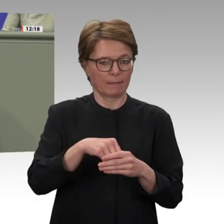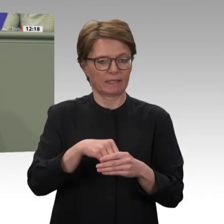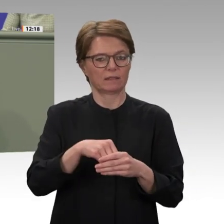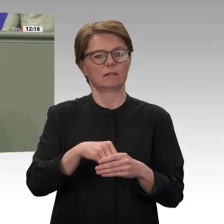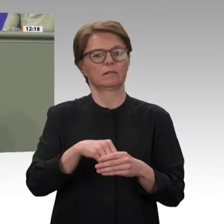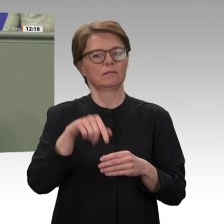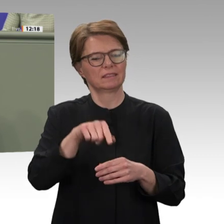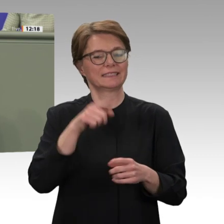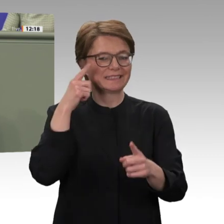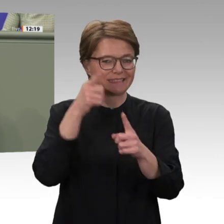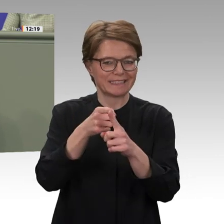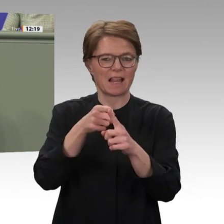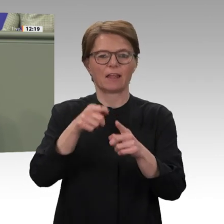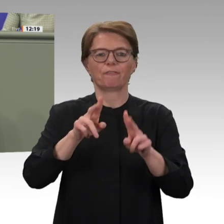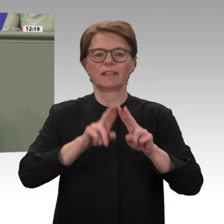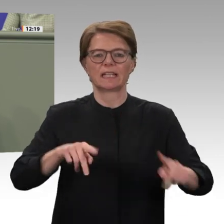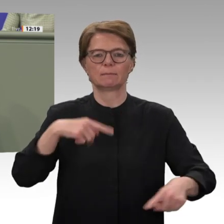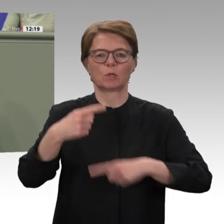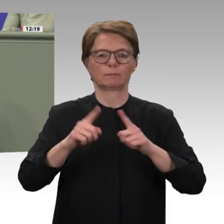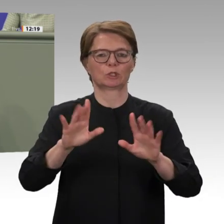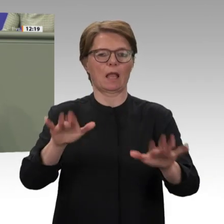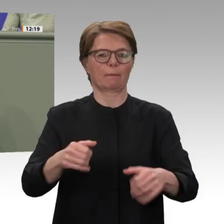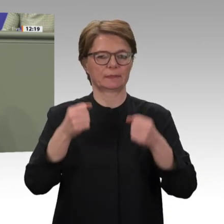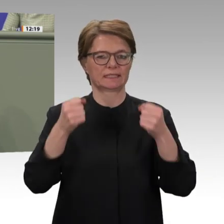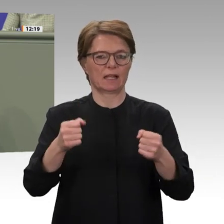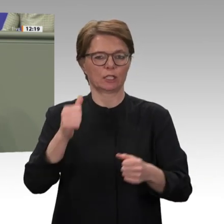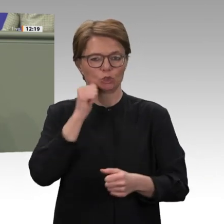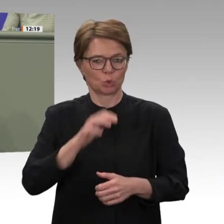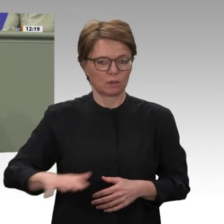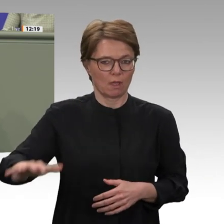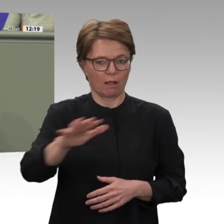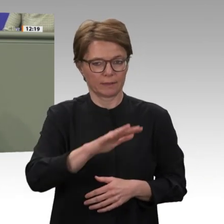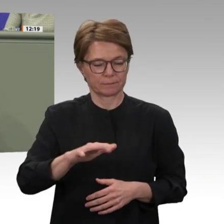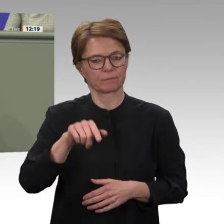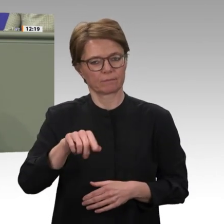dabei jedoch nur ein Baustein sein und sollte angesichts der sich ständig ändernden